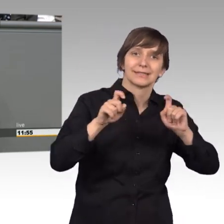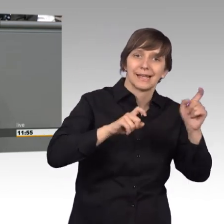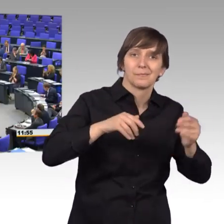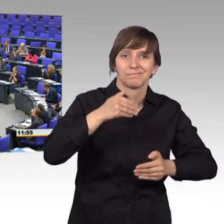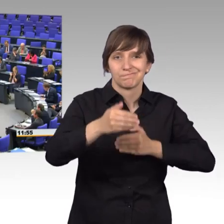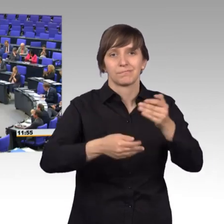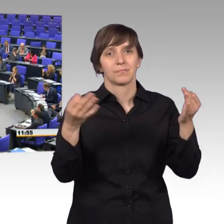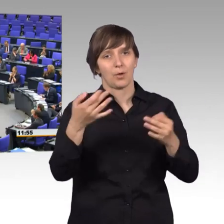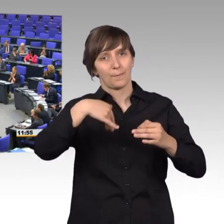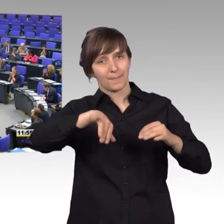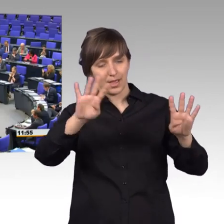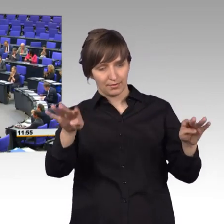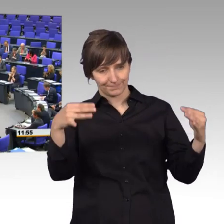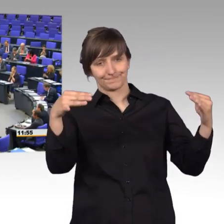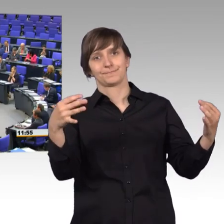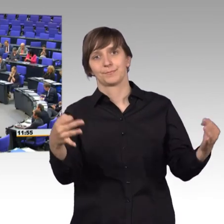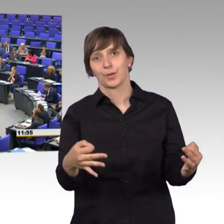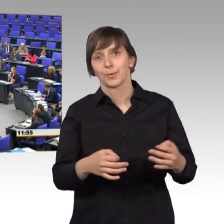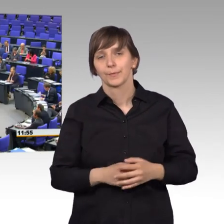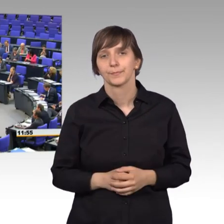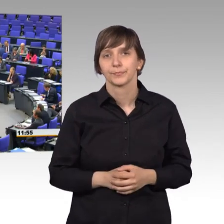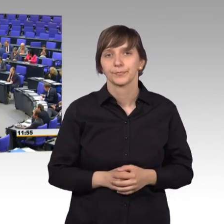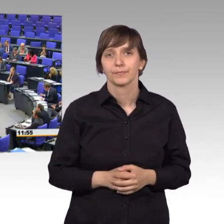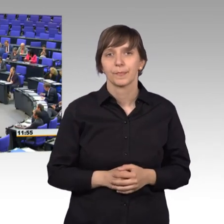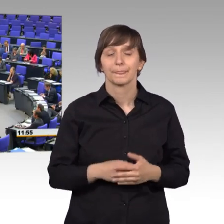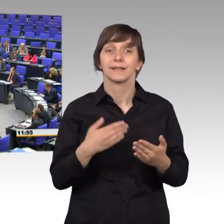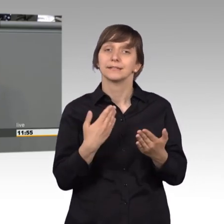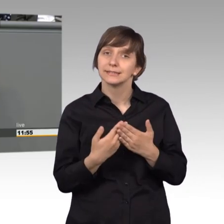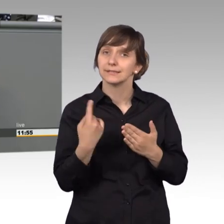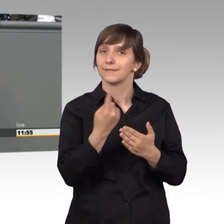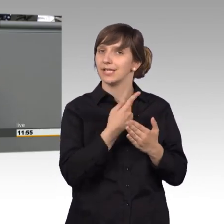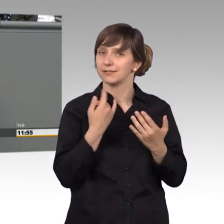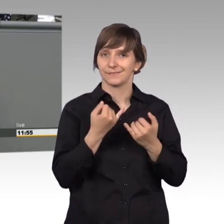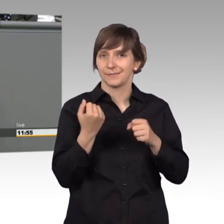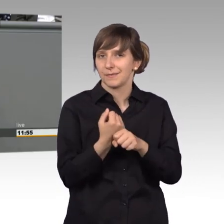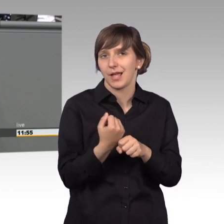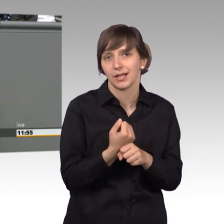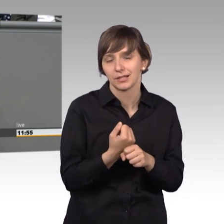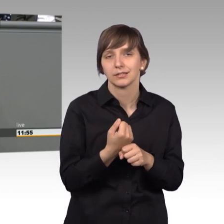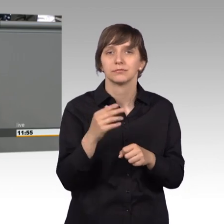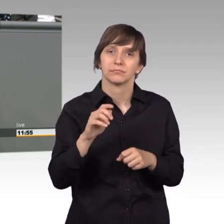[Beifall] Dazu können wir folgendes tun. Einmal würde ich dafür plädieren,